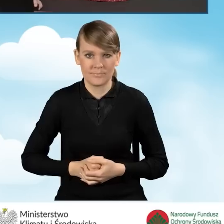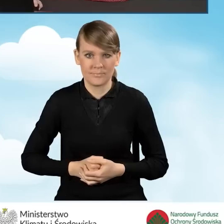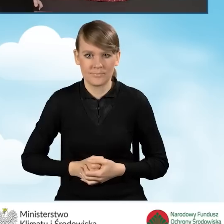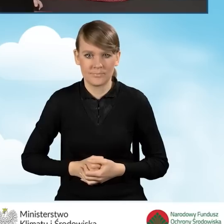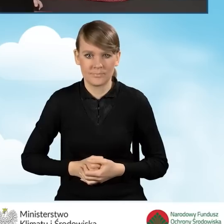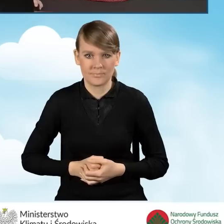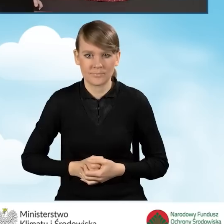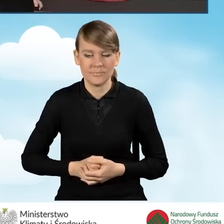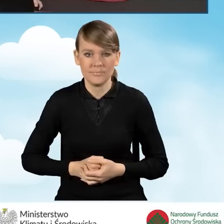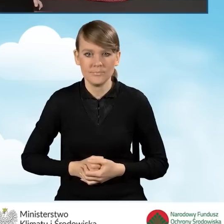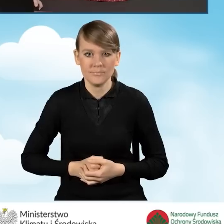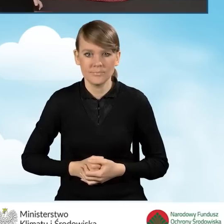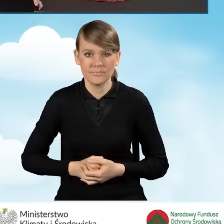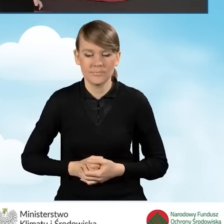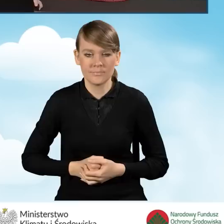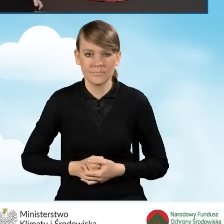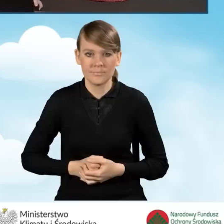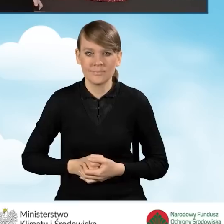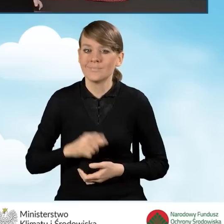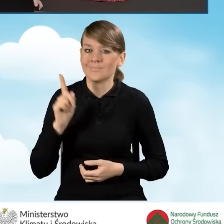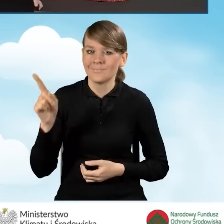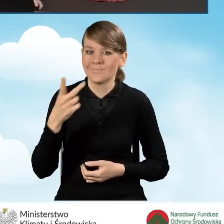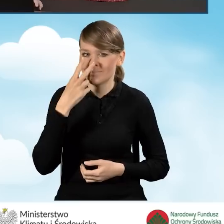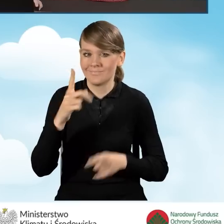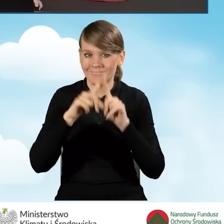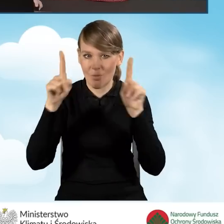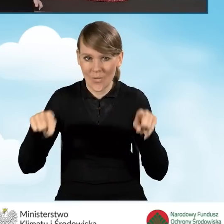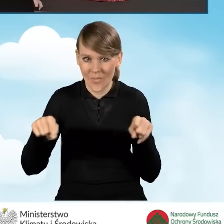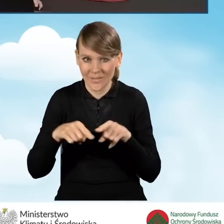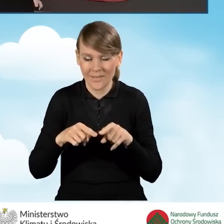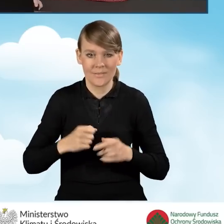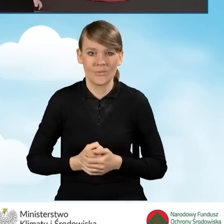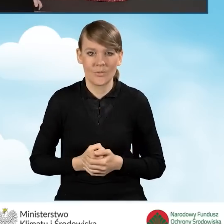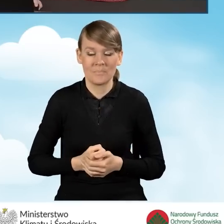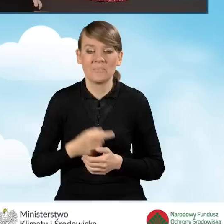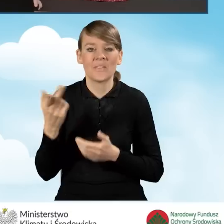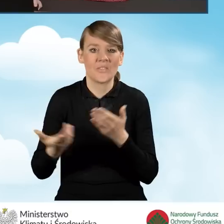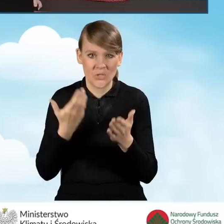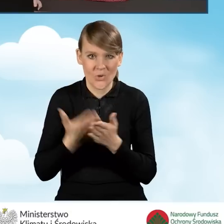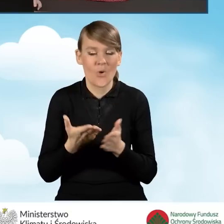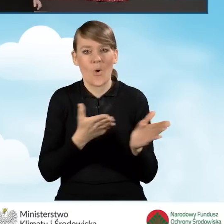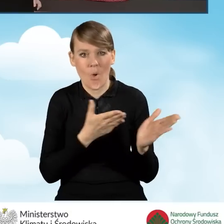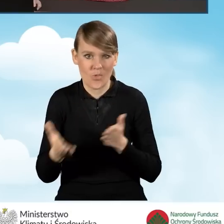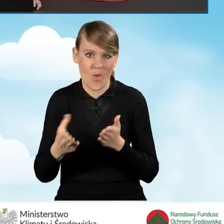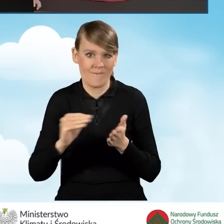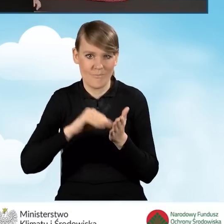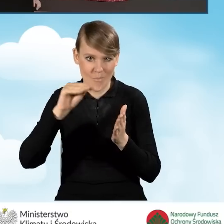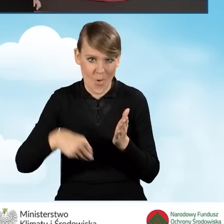Otrzymujemy okienko, które nam mówi o tym, że nasz wniosek jest gotowy do podpisu.